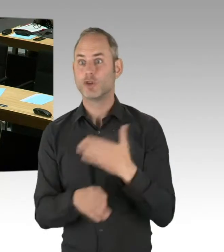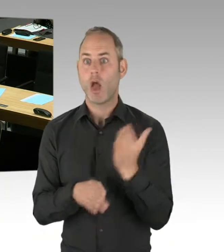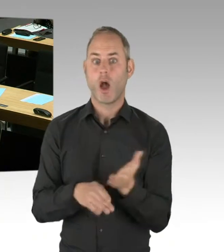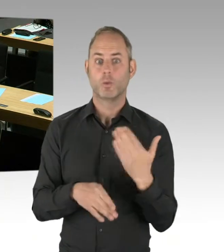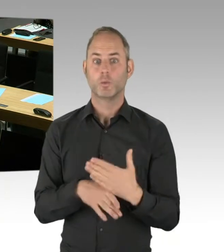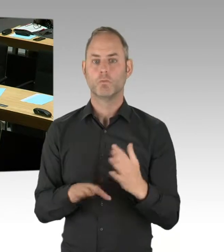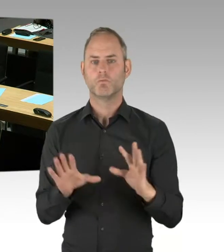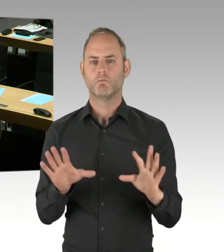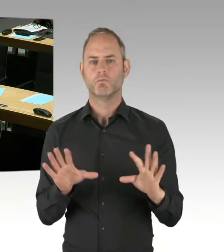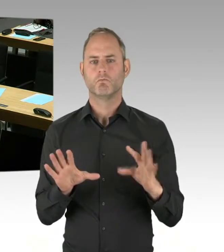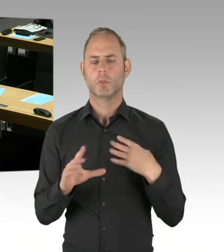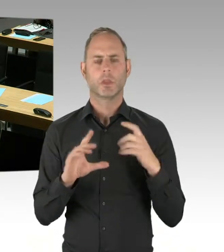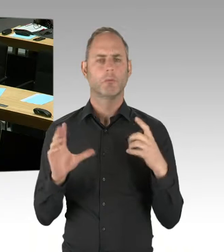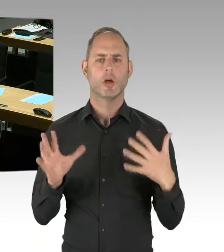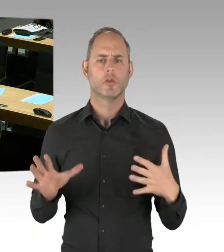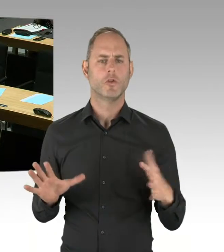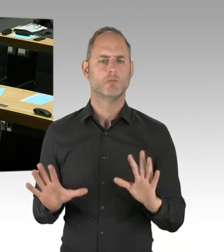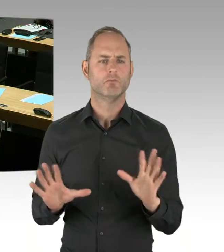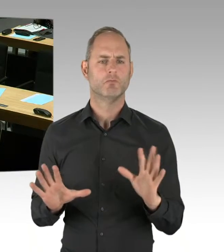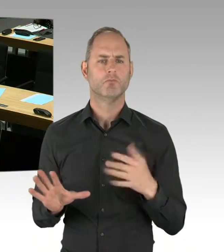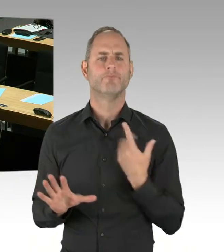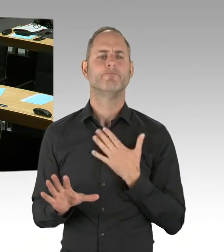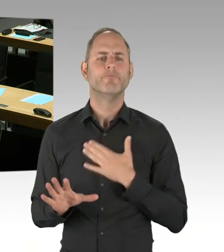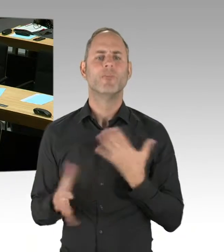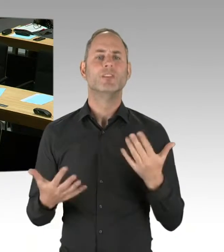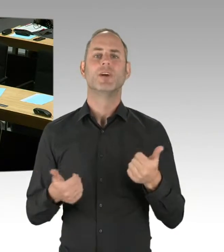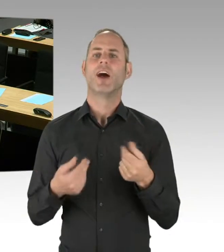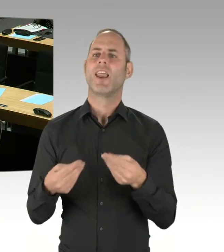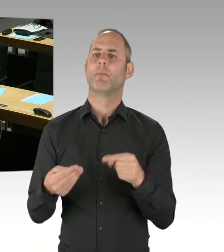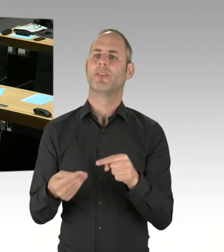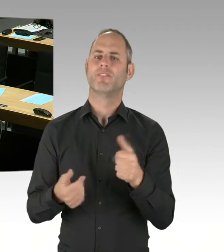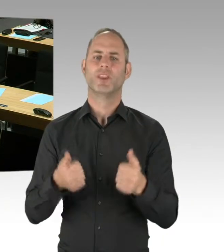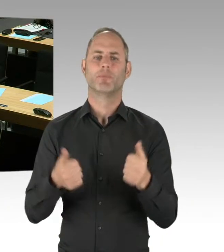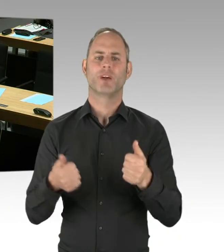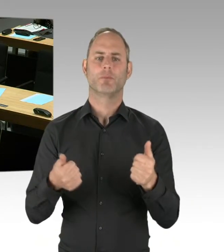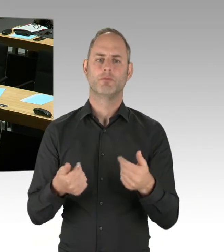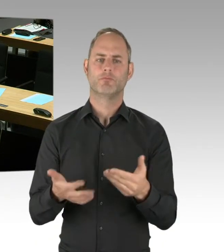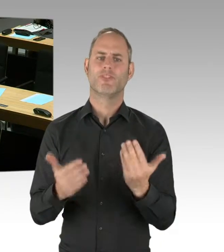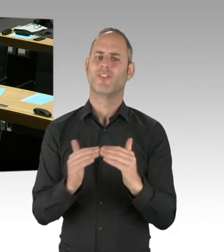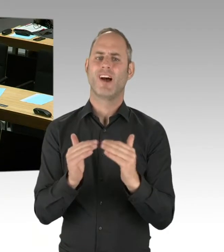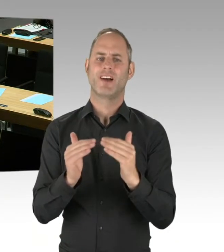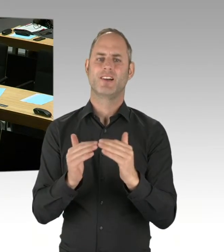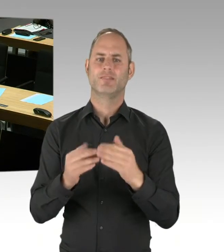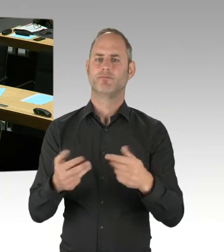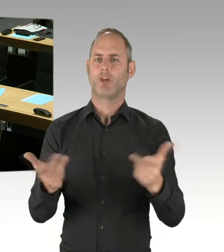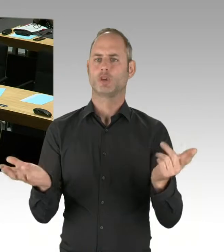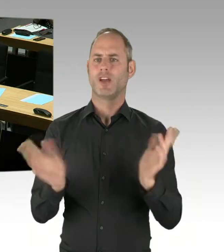Selbst wenn es irgendwann, am Ende des Verfahrens, mehrere Bewerber gibt, die den Zuschlag erhalten haben, mehr als einer, sagen wir mal,